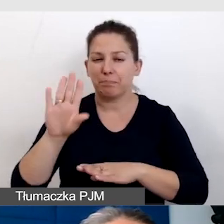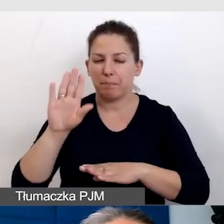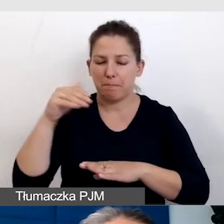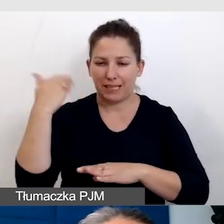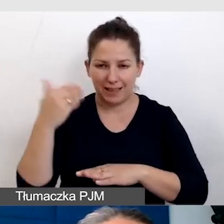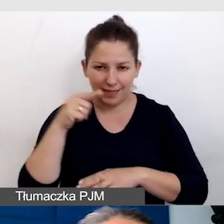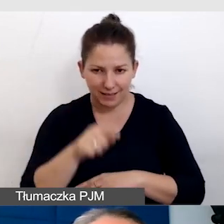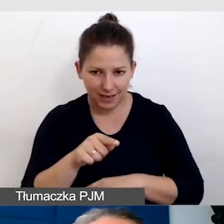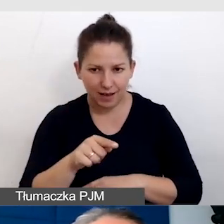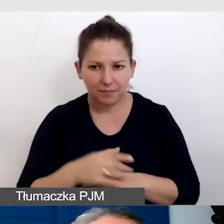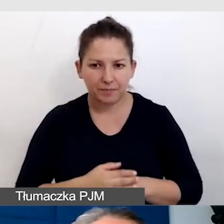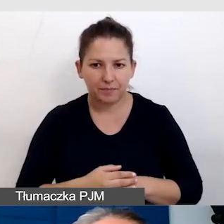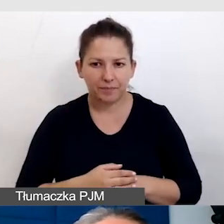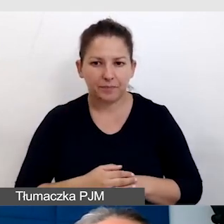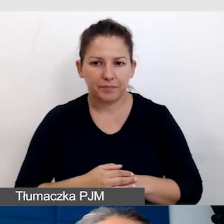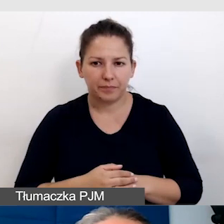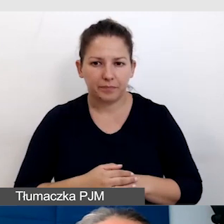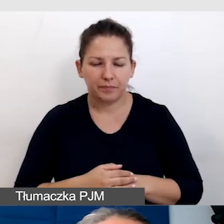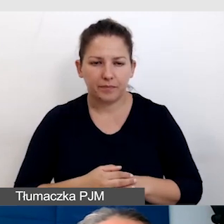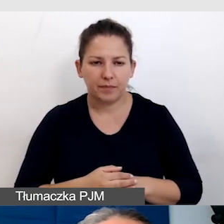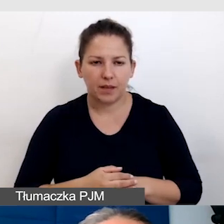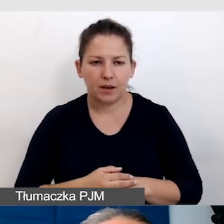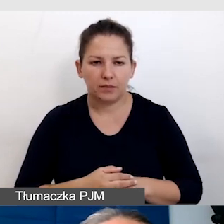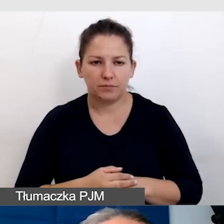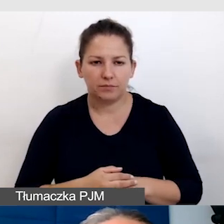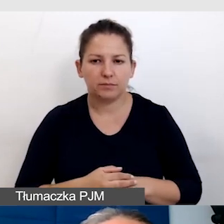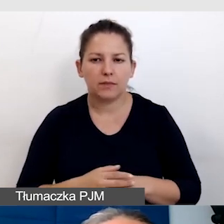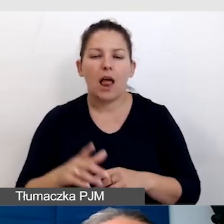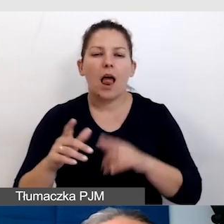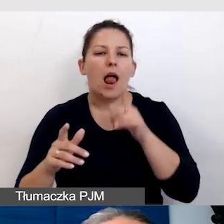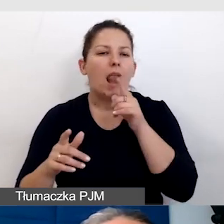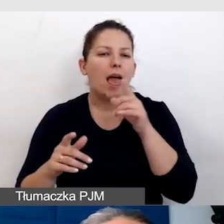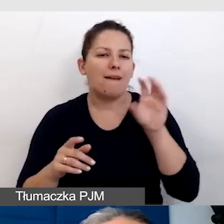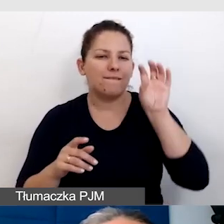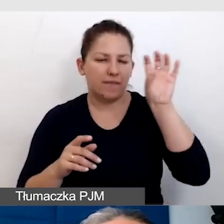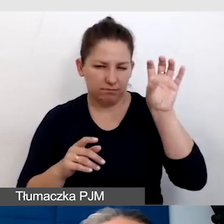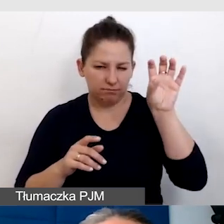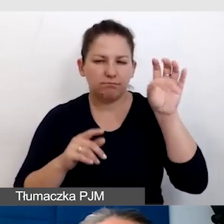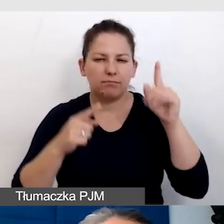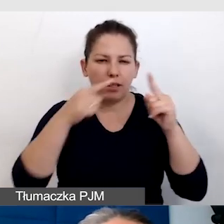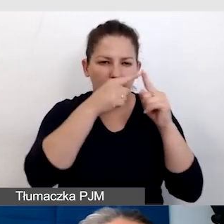W lewym górnym rogu jest napis Uniwersytet Śląski w Katowicach,